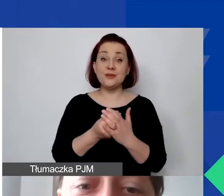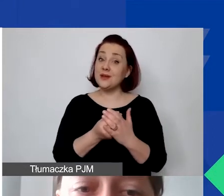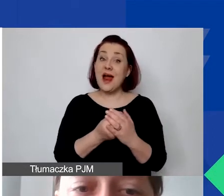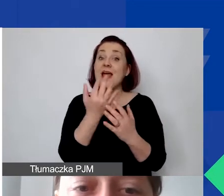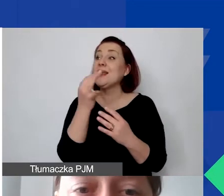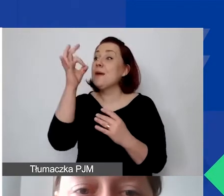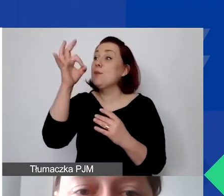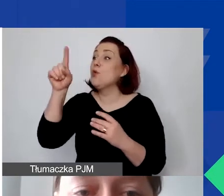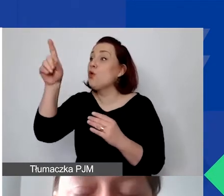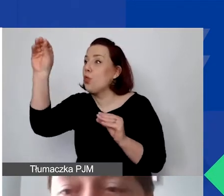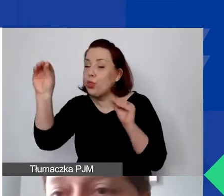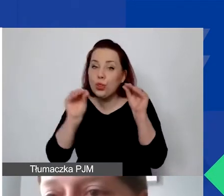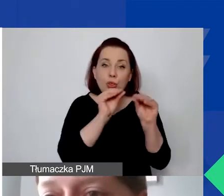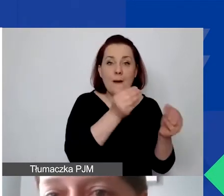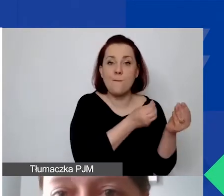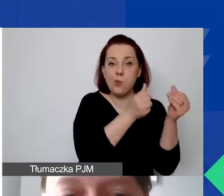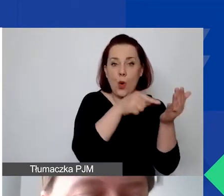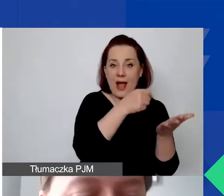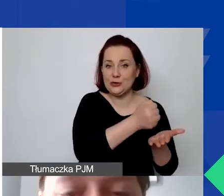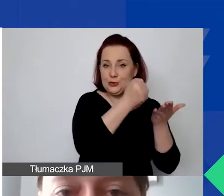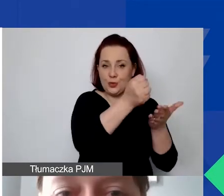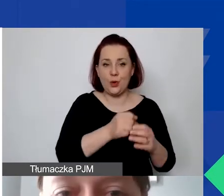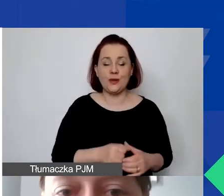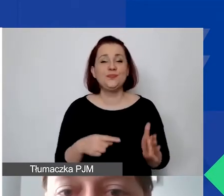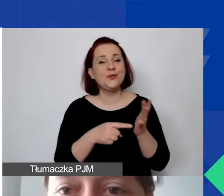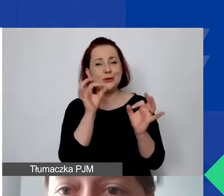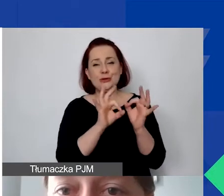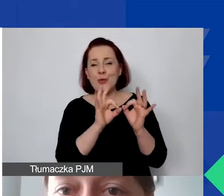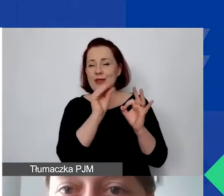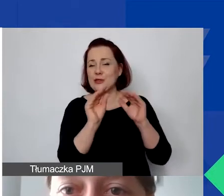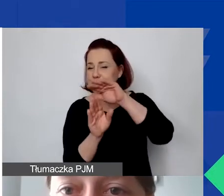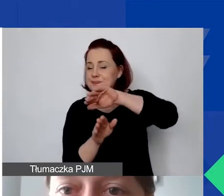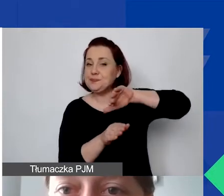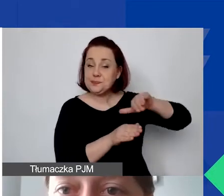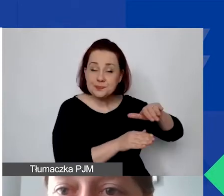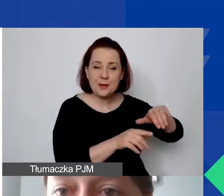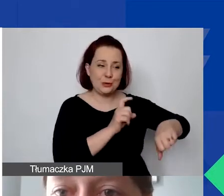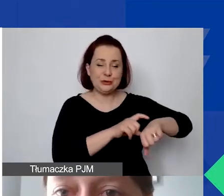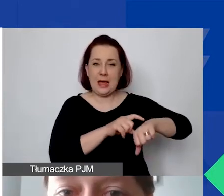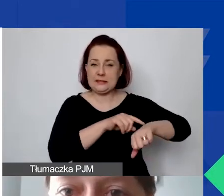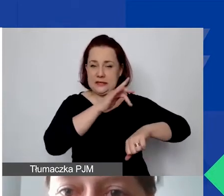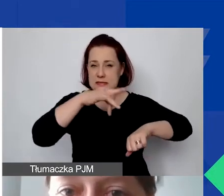Tutaj jeszcze szczegółowe rzeczy. Zostawię to, bo czas leci. Ale chciałabym państwu pokazać na chwileczkę